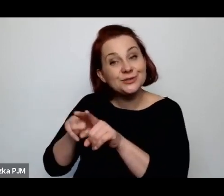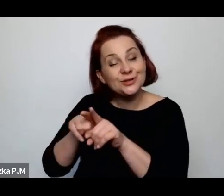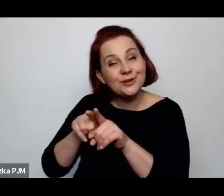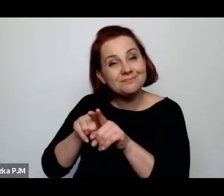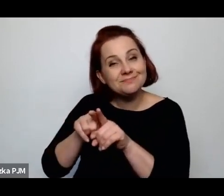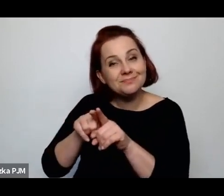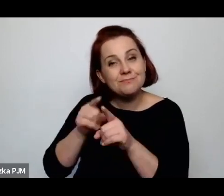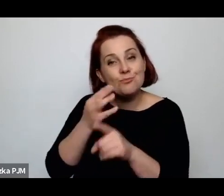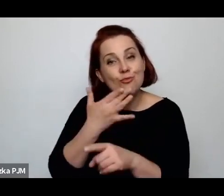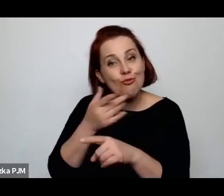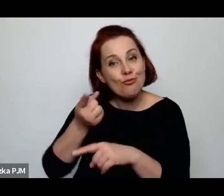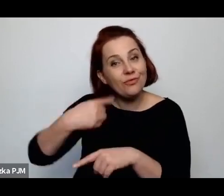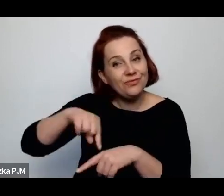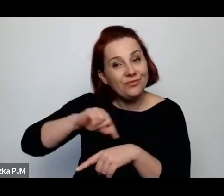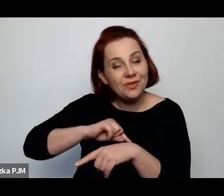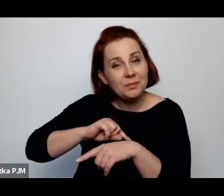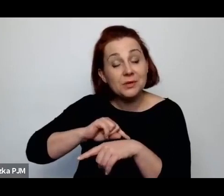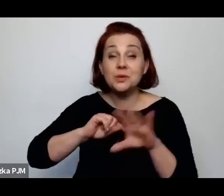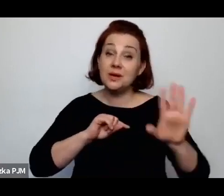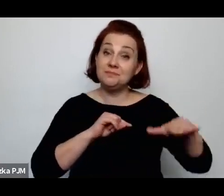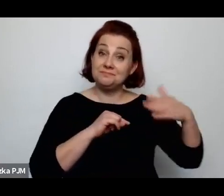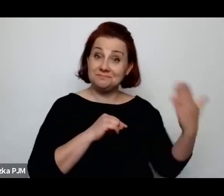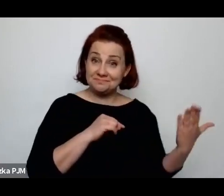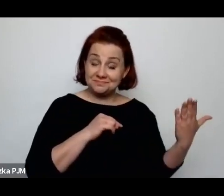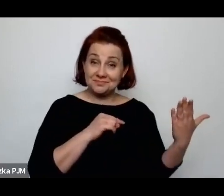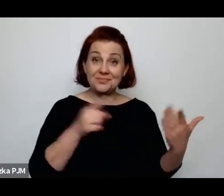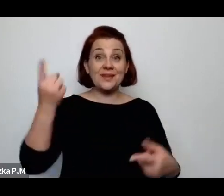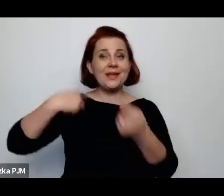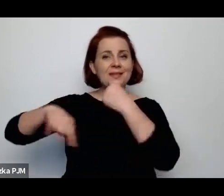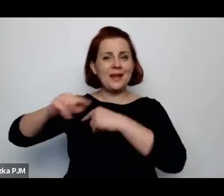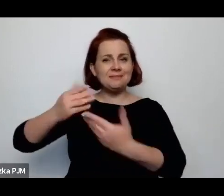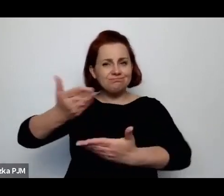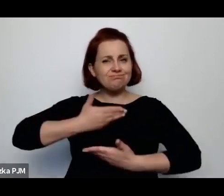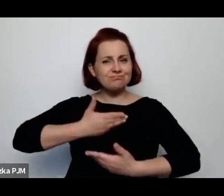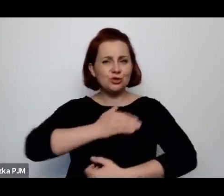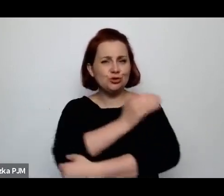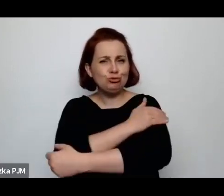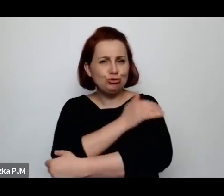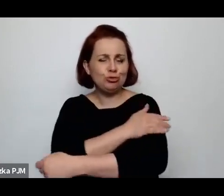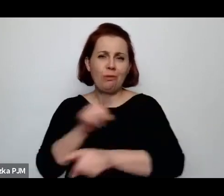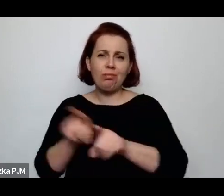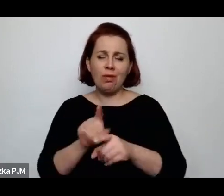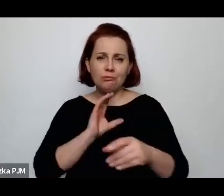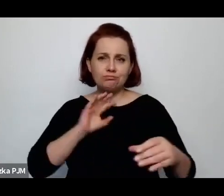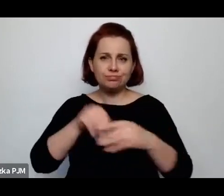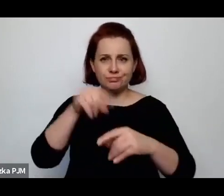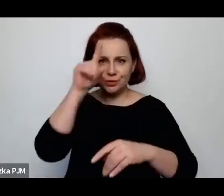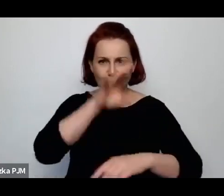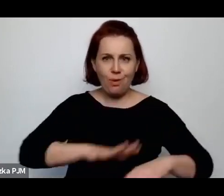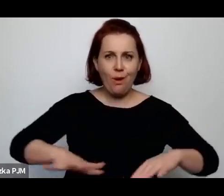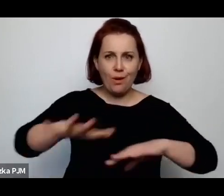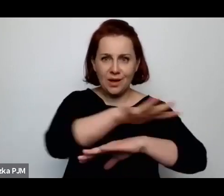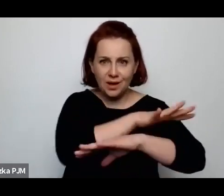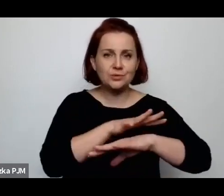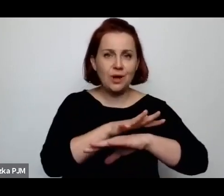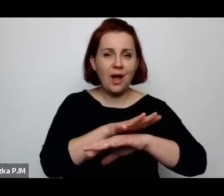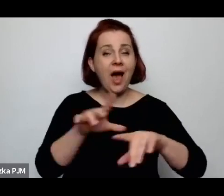z jednej strony ta tradycja dawała siłę, dawała poczucie bycia społecznością, z drugiej strony wzmagała te opresję